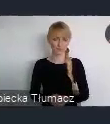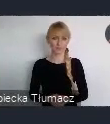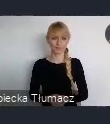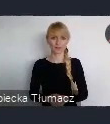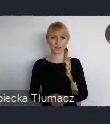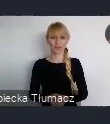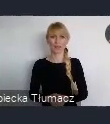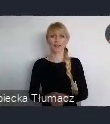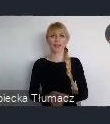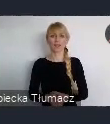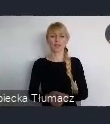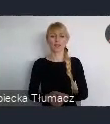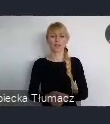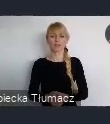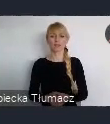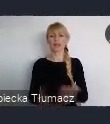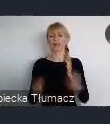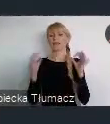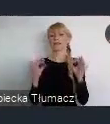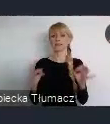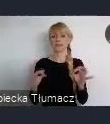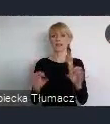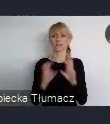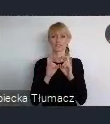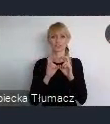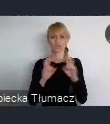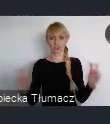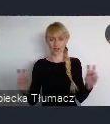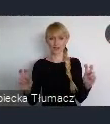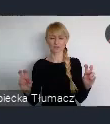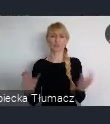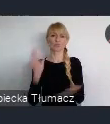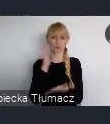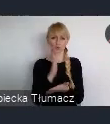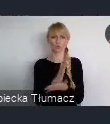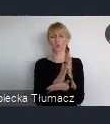I oczywiście przyszedł czas, po przemianach, po roku 1989,